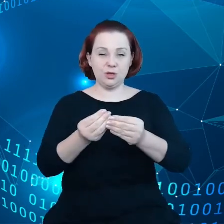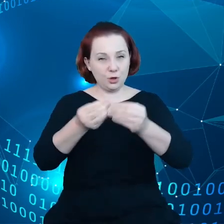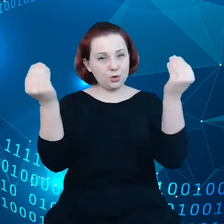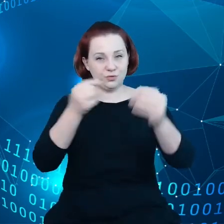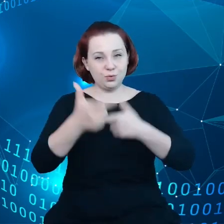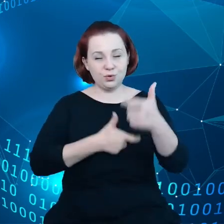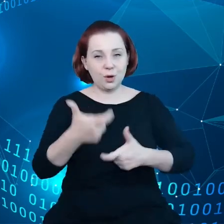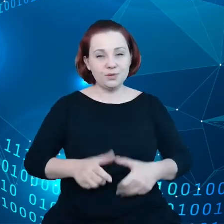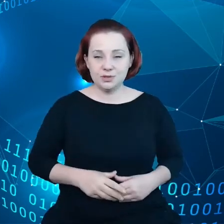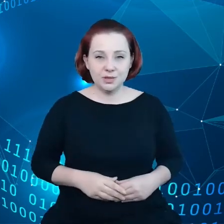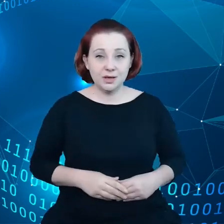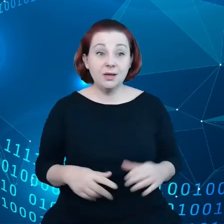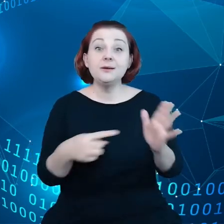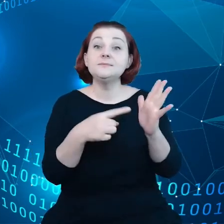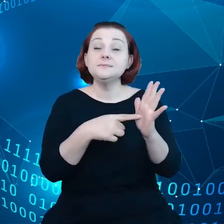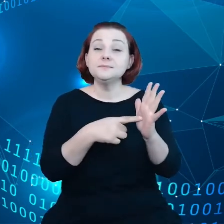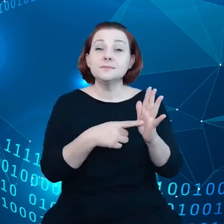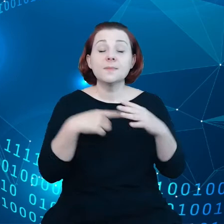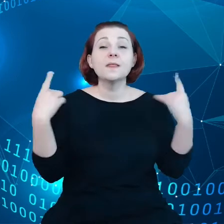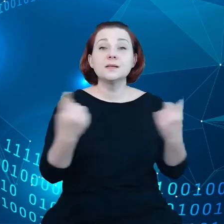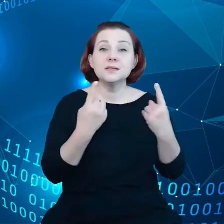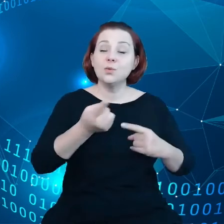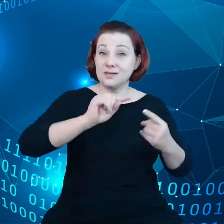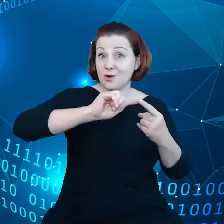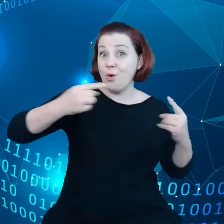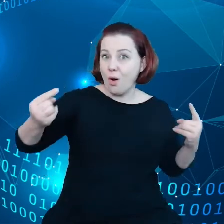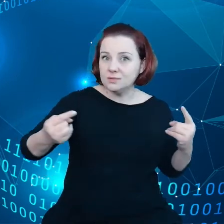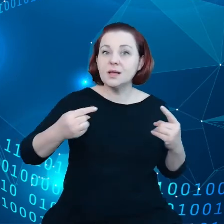i w tym kontekście mogę podać jeden przykład jak to zrobić.